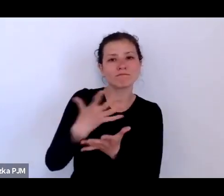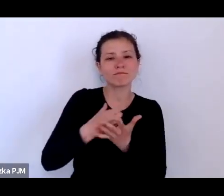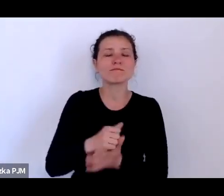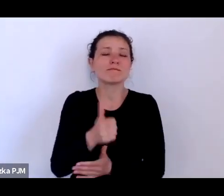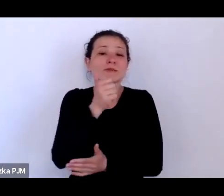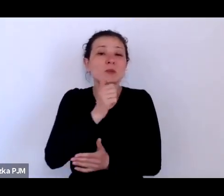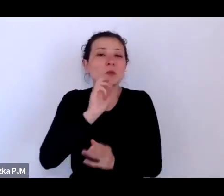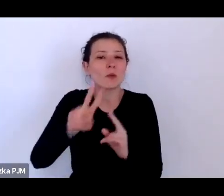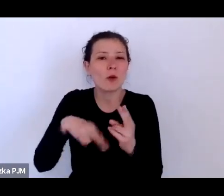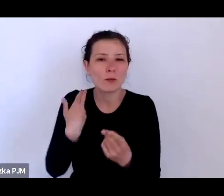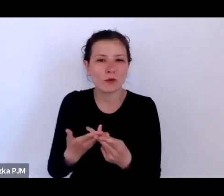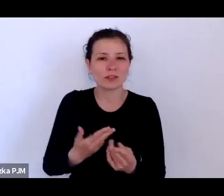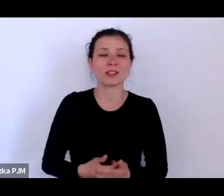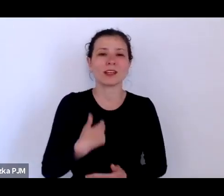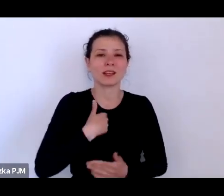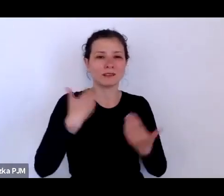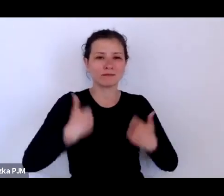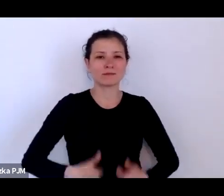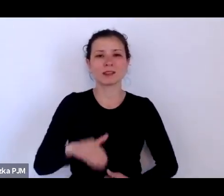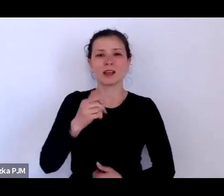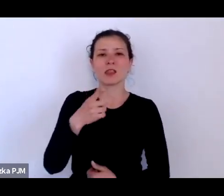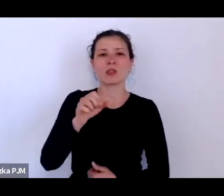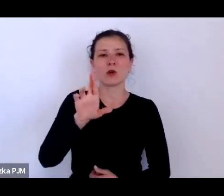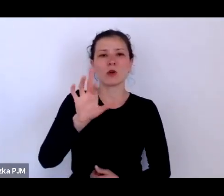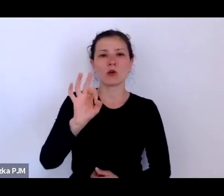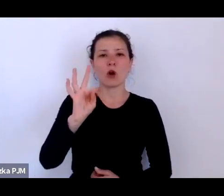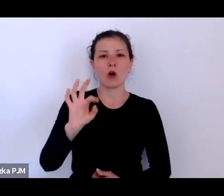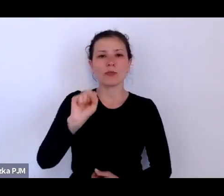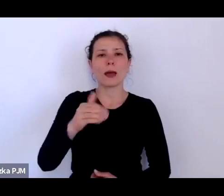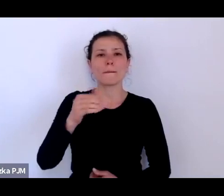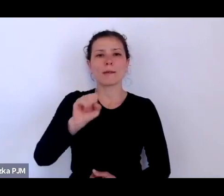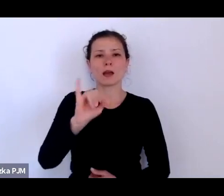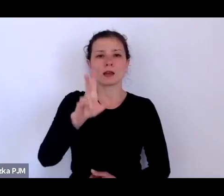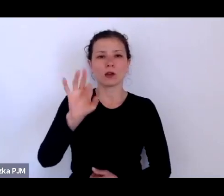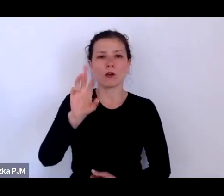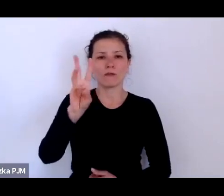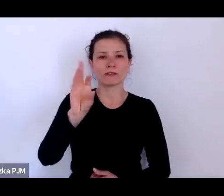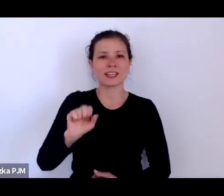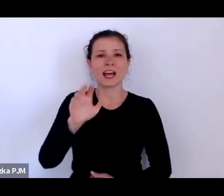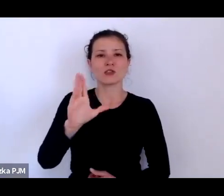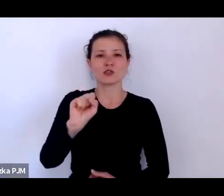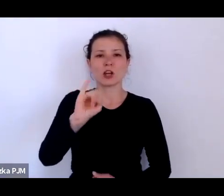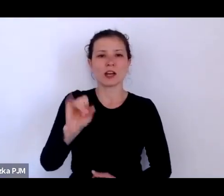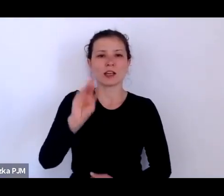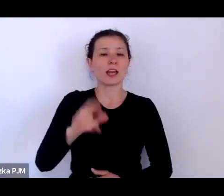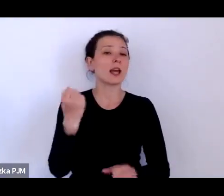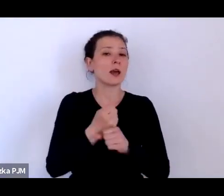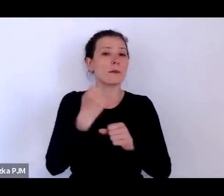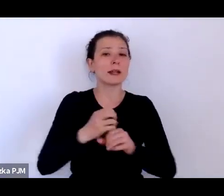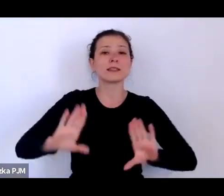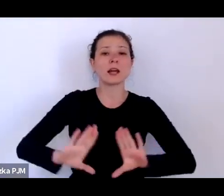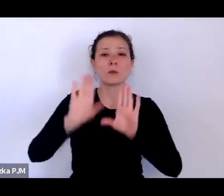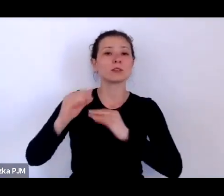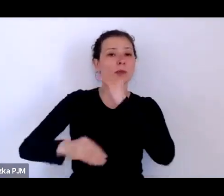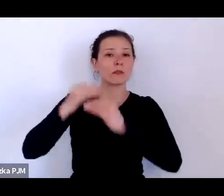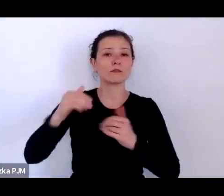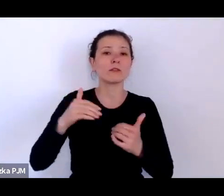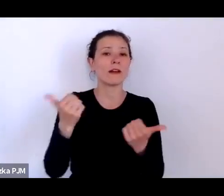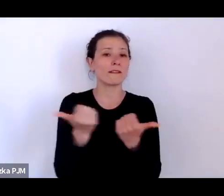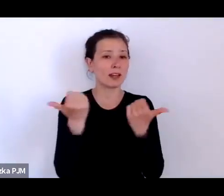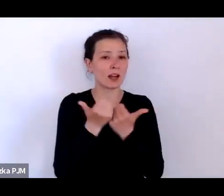Ja nazywam się Dorota Majkowska-Szajer, pracuję w Muzeum Etnograficznym w Krakowie i jestem jedną ze współkuratorek wystawy „Kogo stać?”